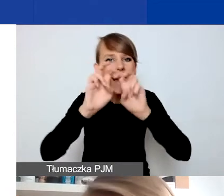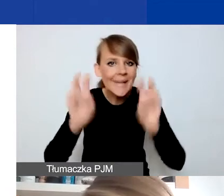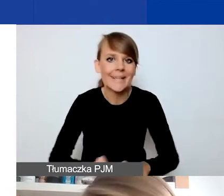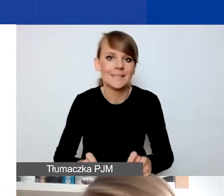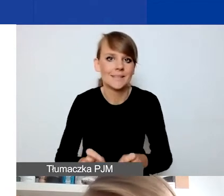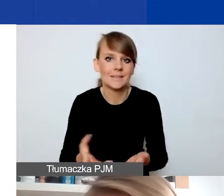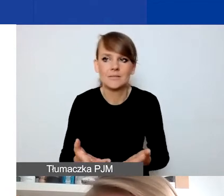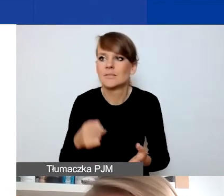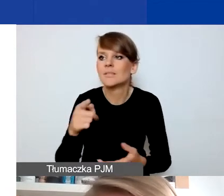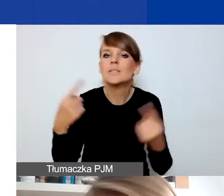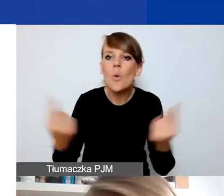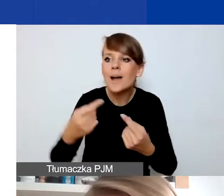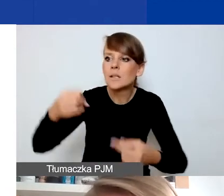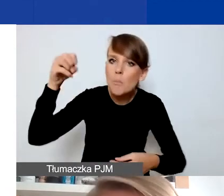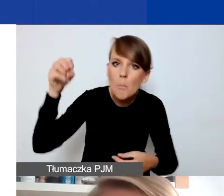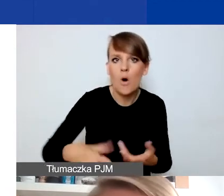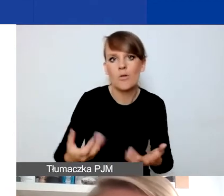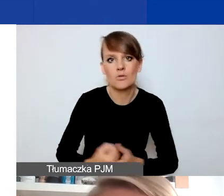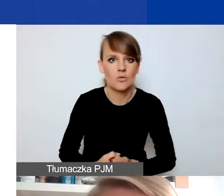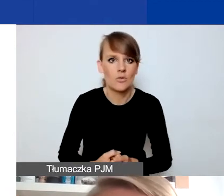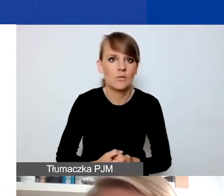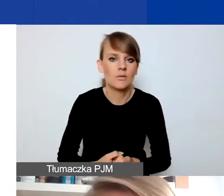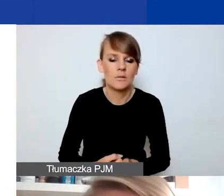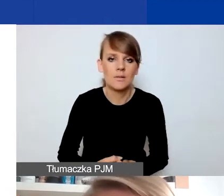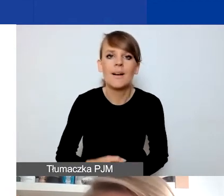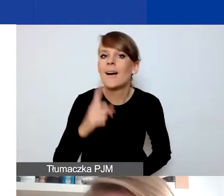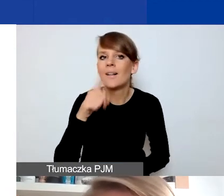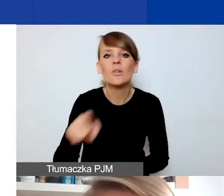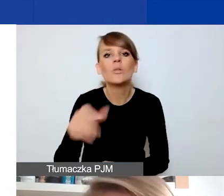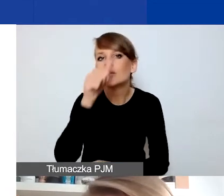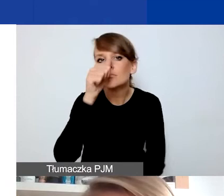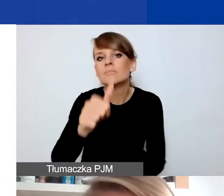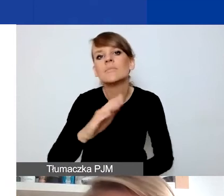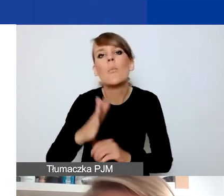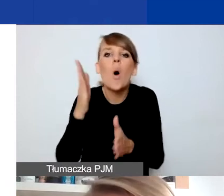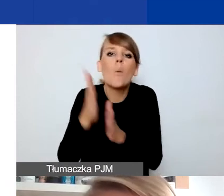pogorszenia sytuacji np. tych osób. Natomiast to nie może być wsparcie po prostu osób,